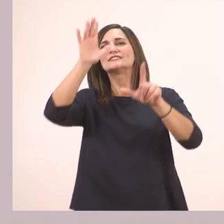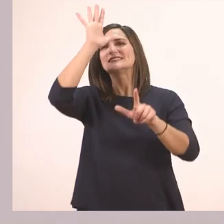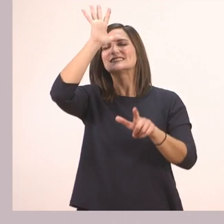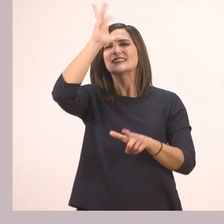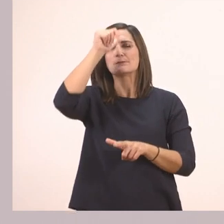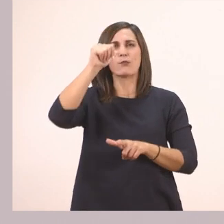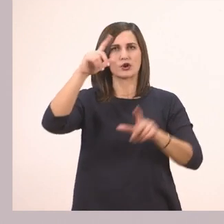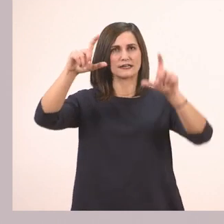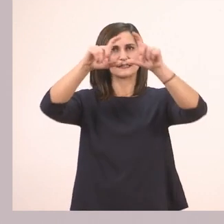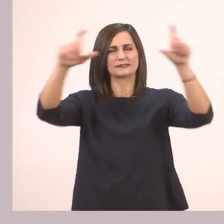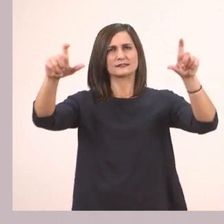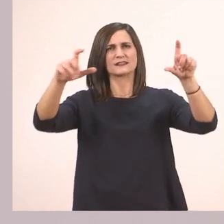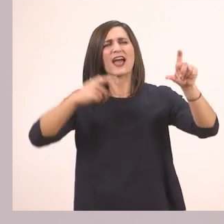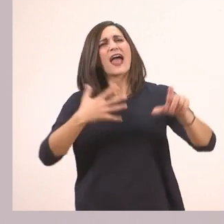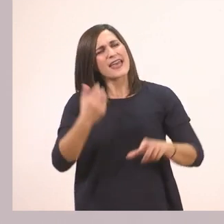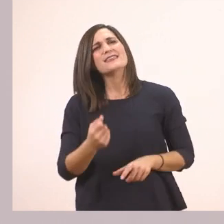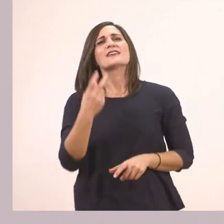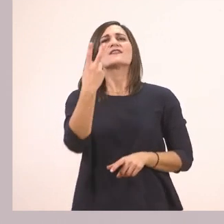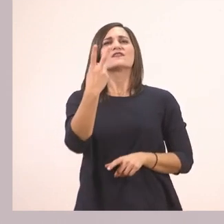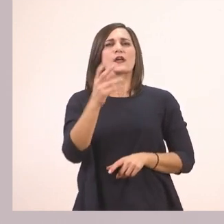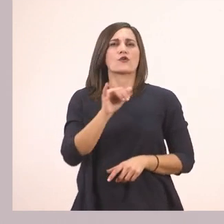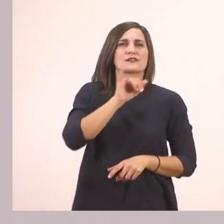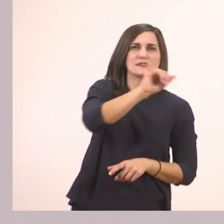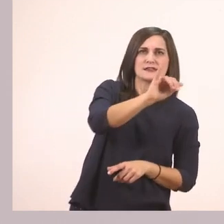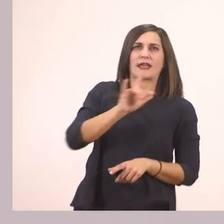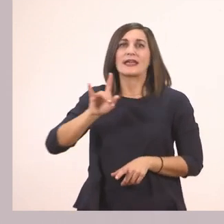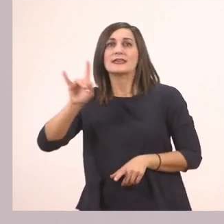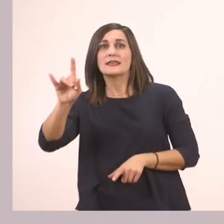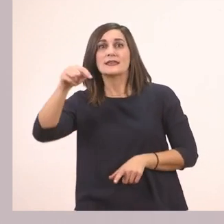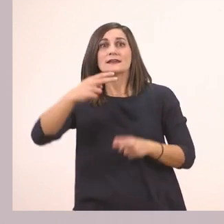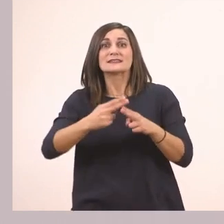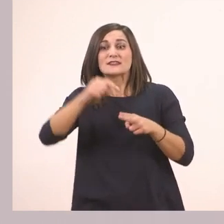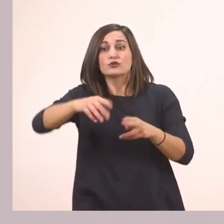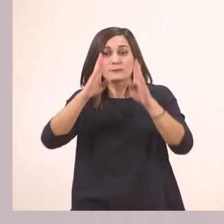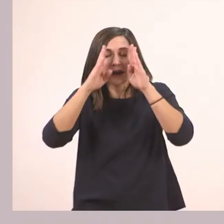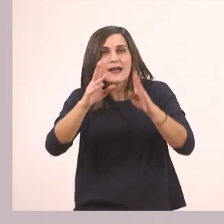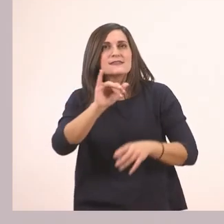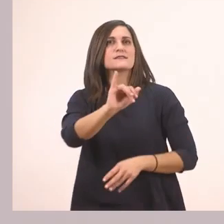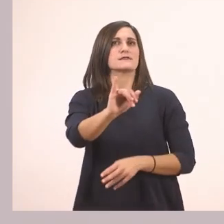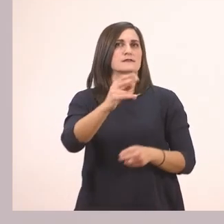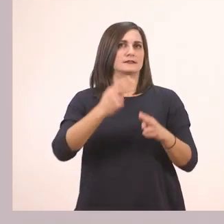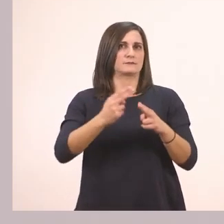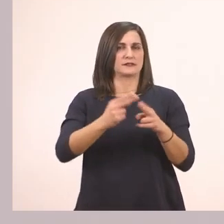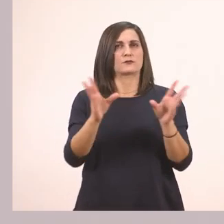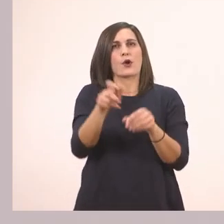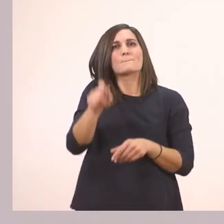Ακούω δύο αλλά το ένα είναι το ι που μάθαμε το μπαστουνάκι, του ιπποπόταμου, σήμερα. Και κυκλώνω μόνο αυτό.